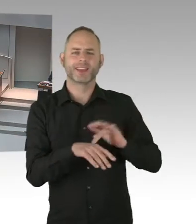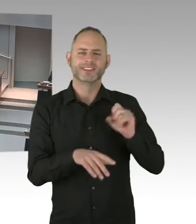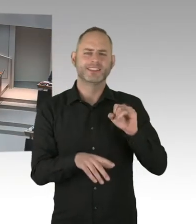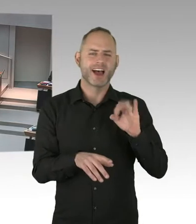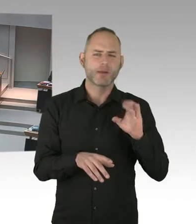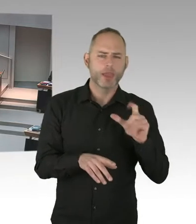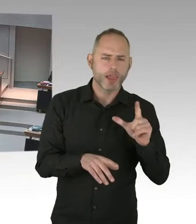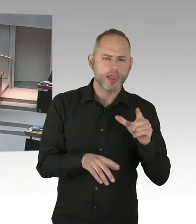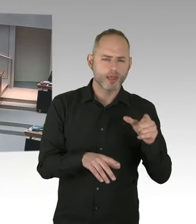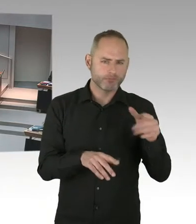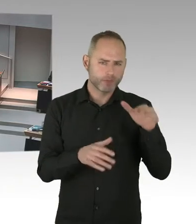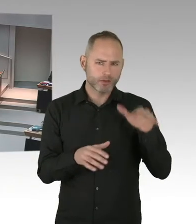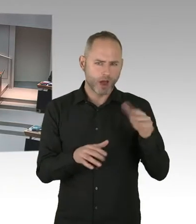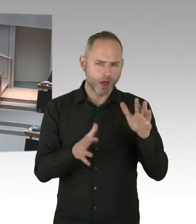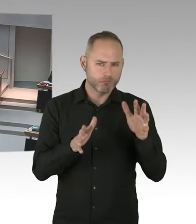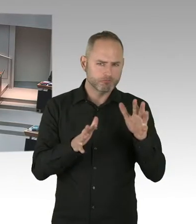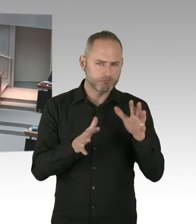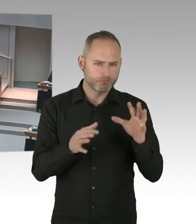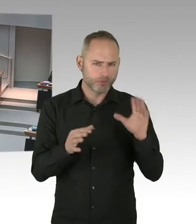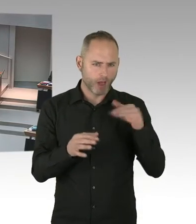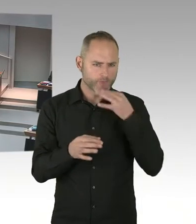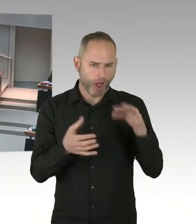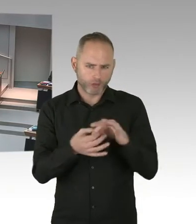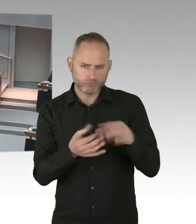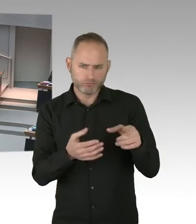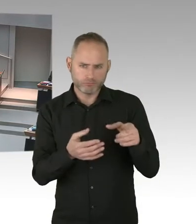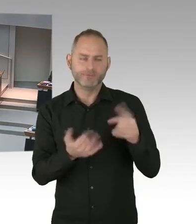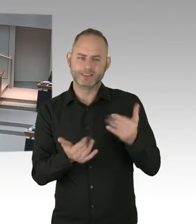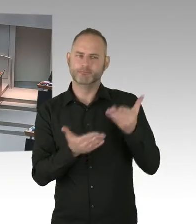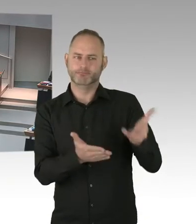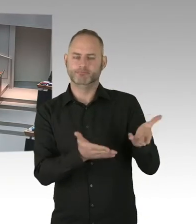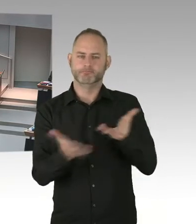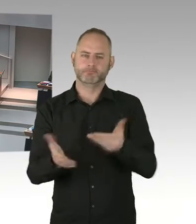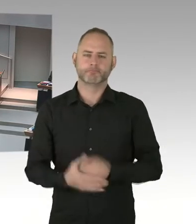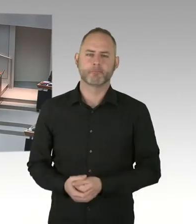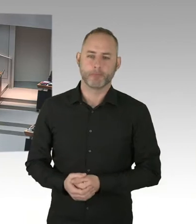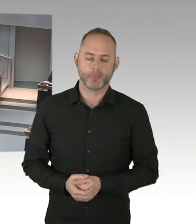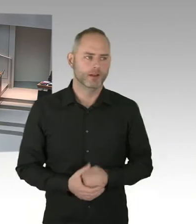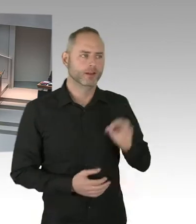(Präsidium) Frau Scheeres? (Sprecherwechsel) Sehr geehrter Herr Präsident, meine sehr geehrten Damen und Herren.